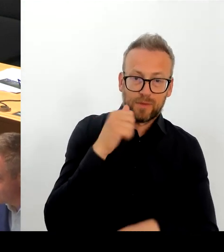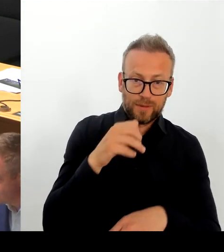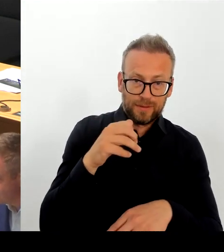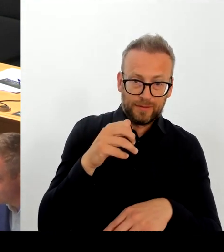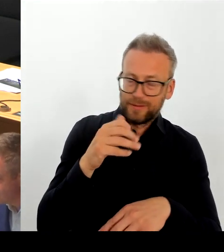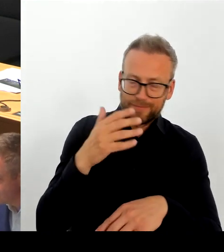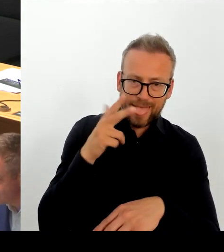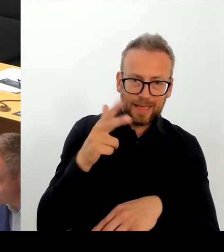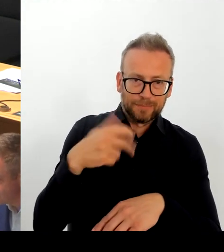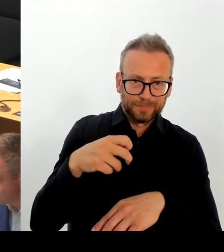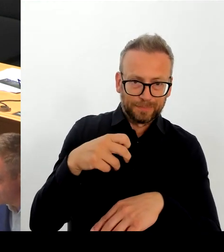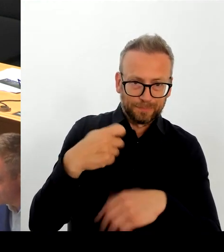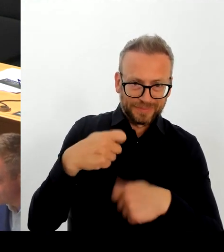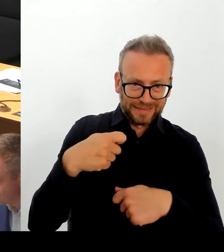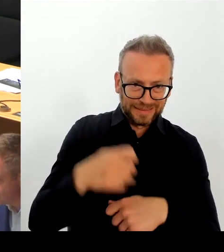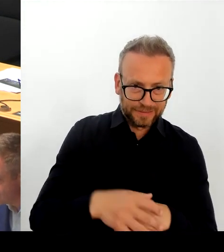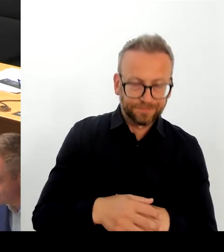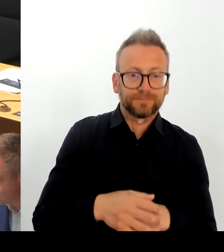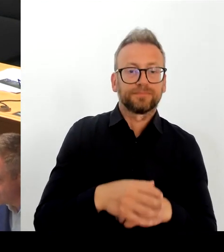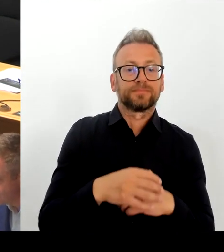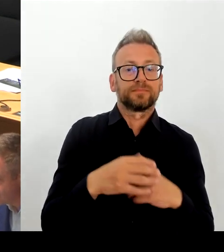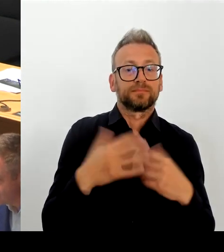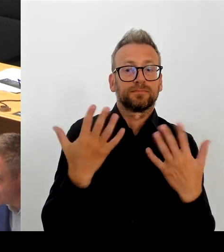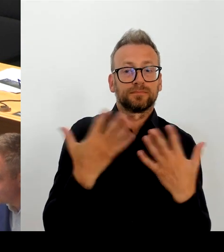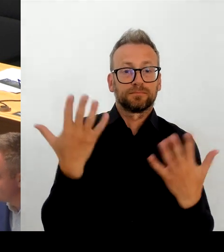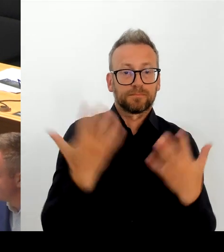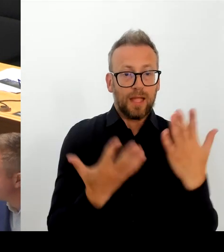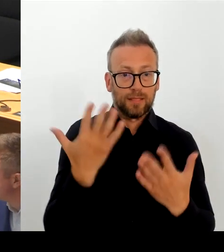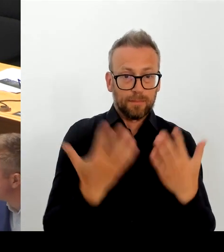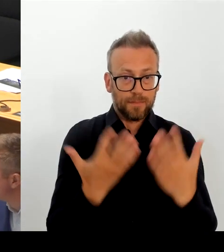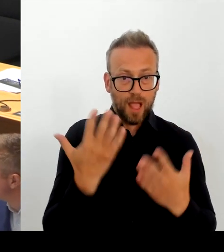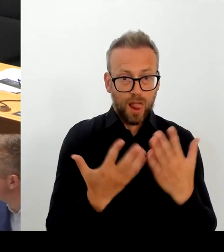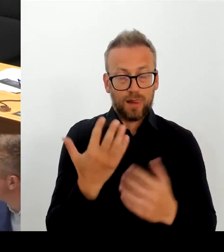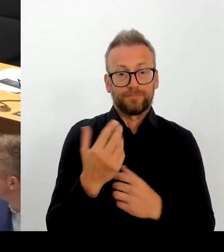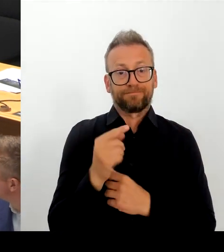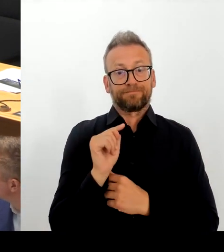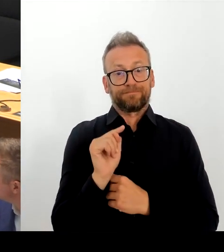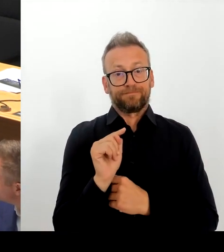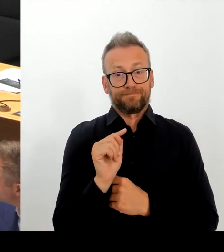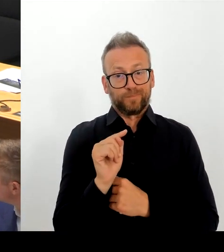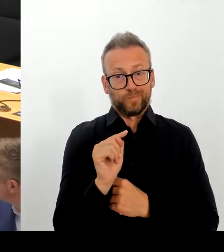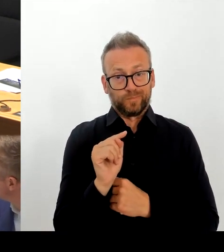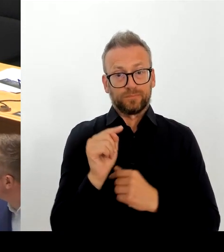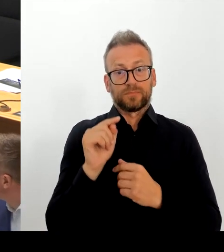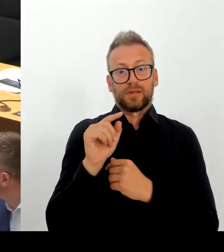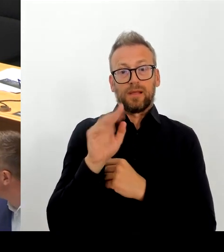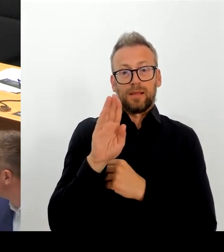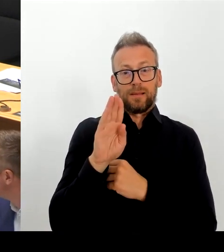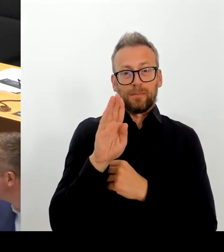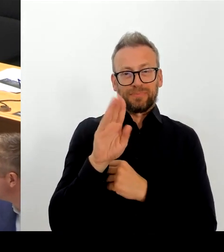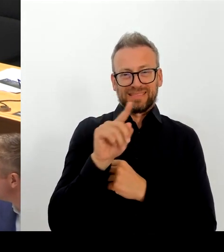Kolleginnen und Kollegen bei der BZ, die schreiben sehr, aber hier muss ich wirklich sagen, das ist falsch wiedergegeben.